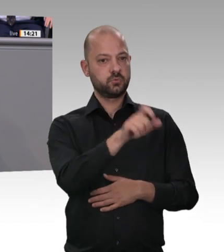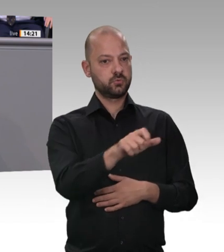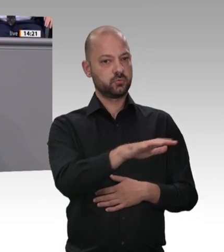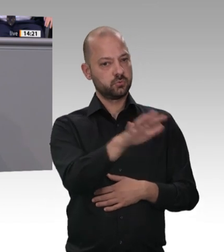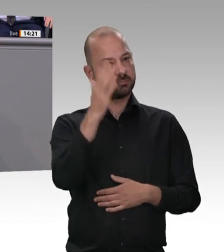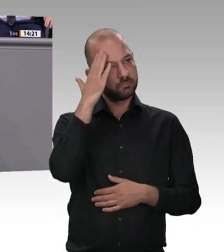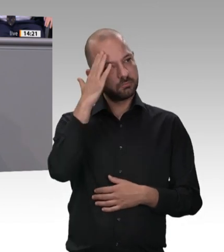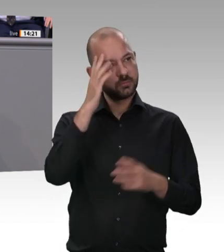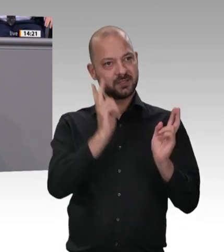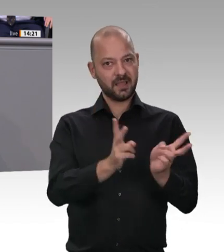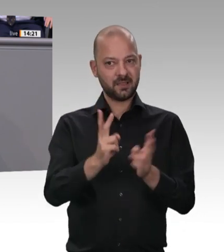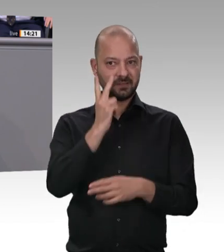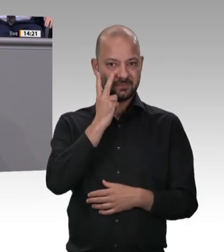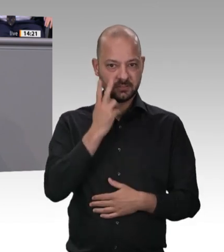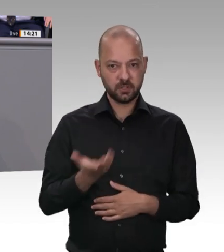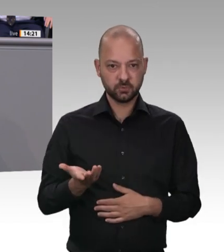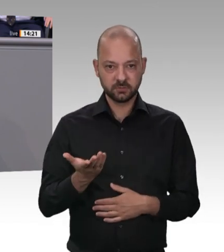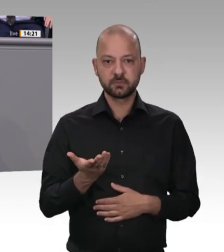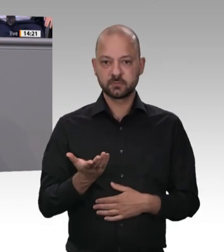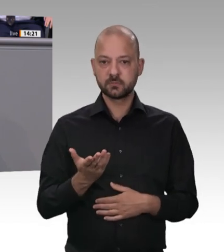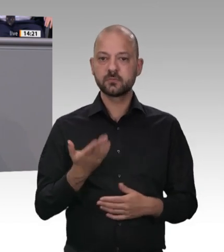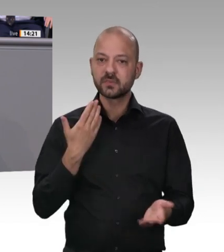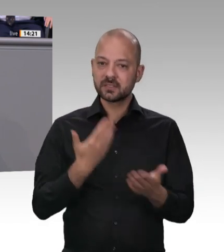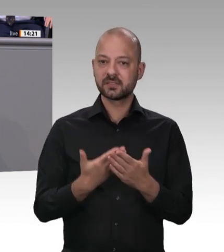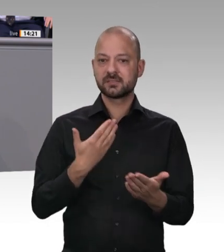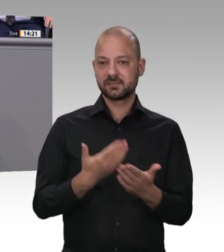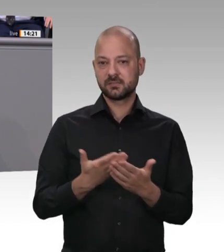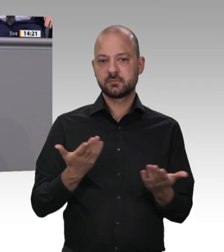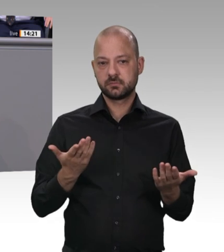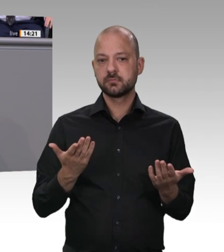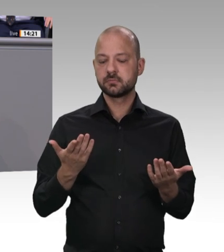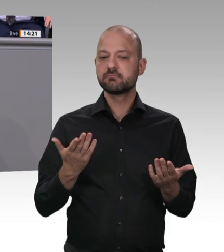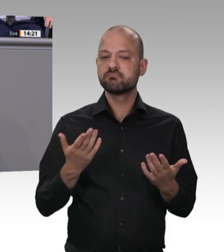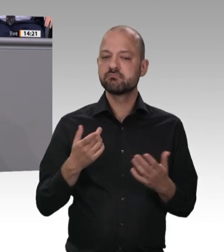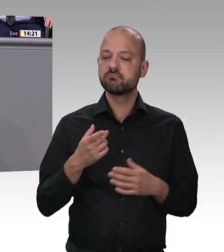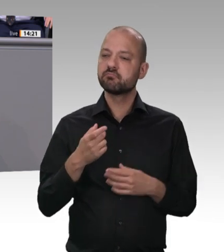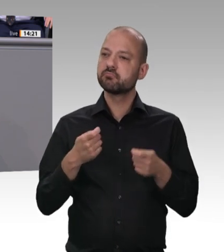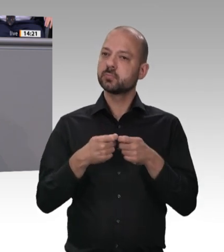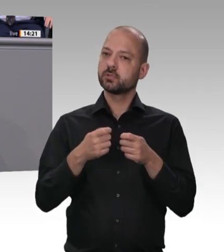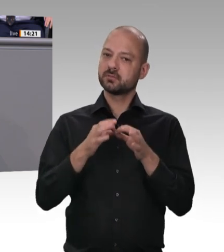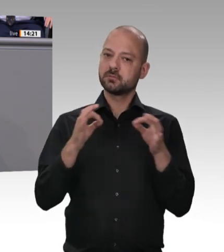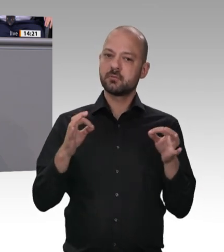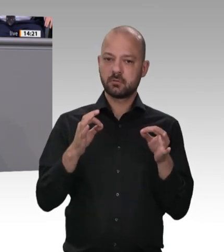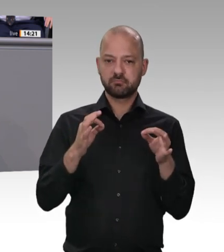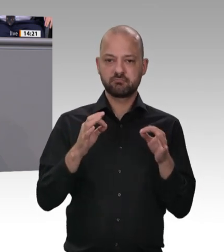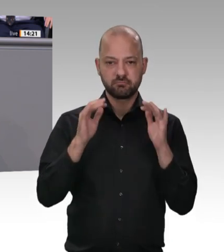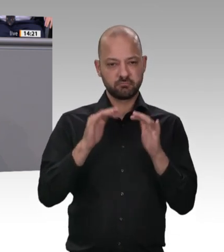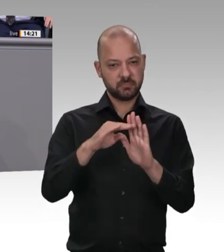und die Mittel dafür aufgestockt und heute mit dem Nachtragshaushalt – gestern im Haushaltsausschuss – noch mal aufgestockt. Ich finde das ganz, ganz wichtig,